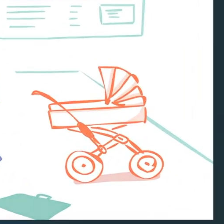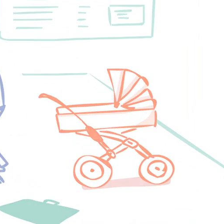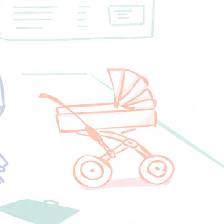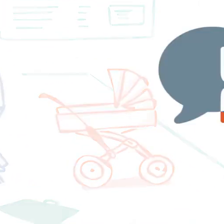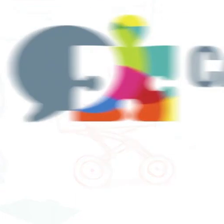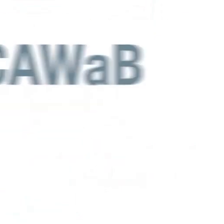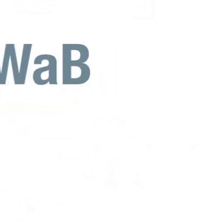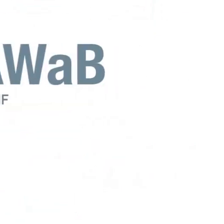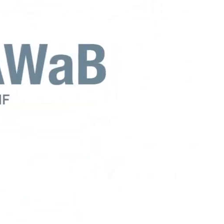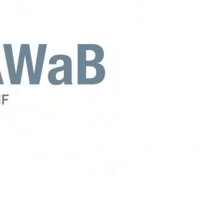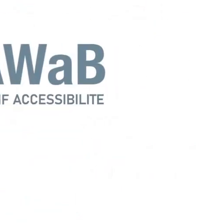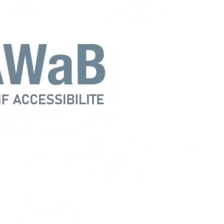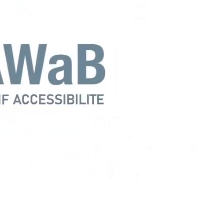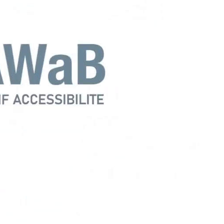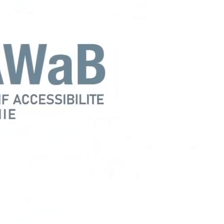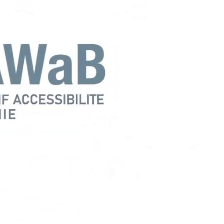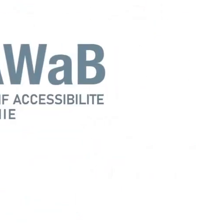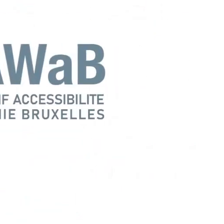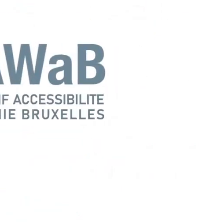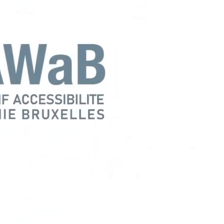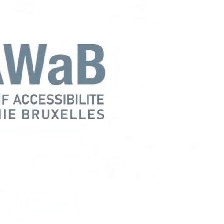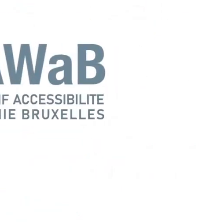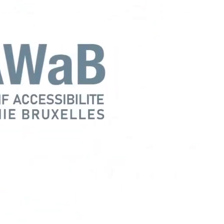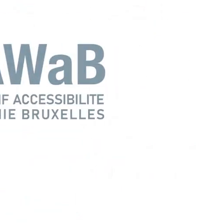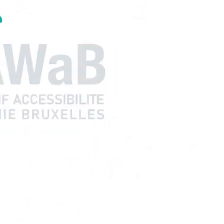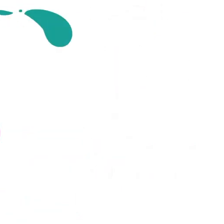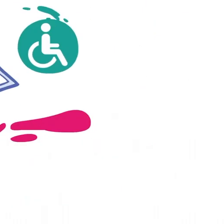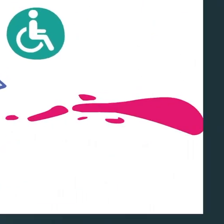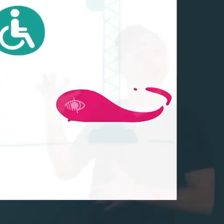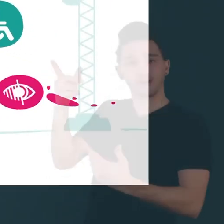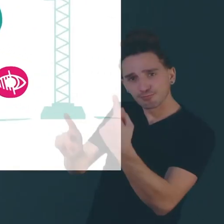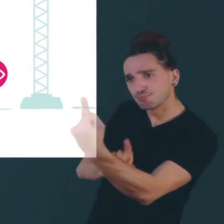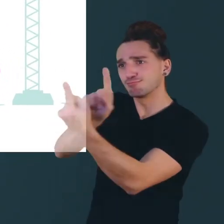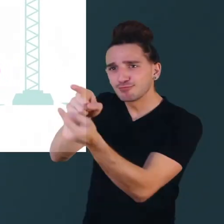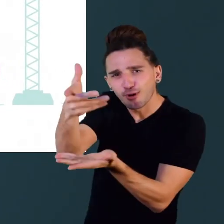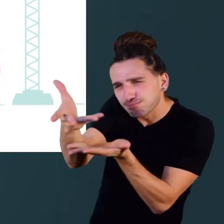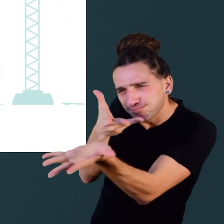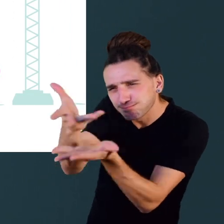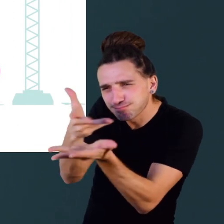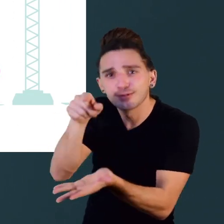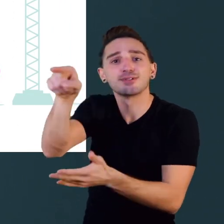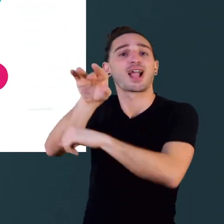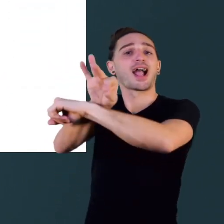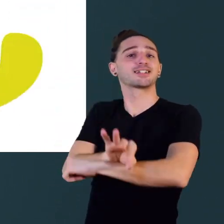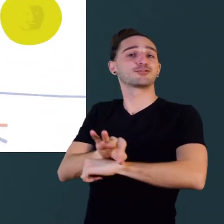Voilà pourquoi au Collectif Accessibilité Wallonie Bruxelles, nous parlons avec ceux qui construisent des bâtiments,